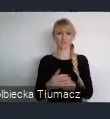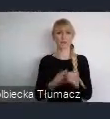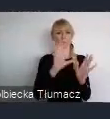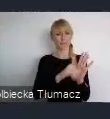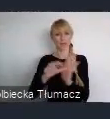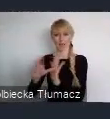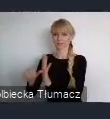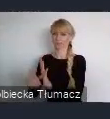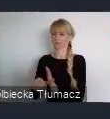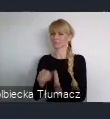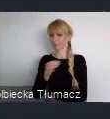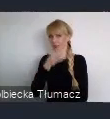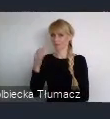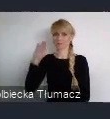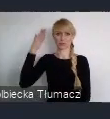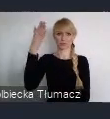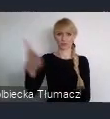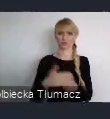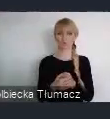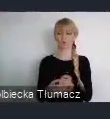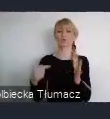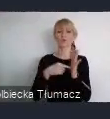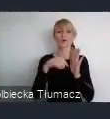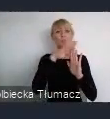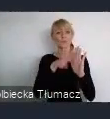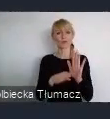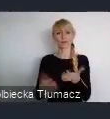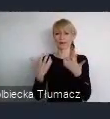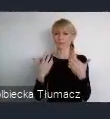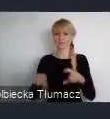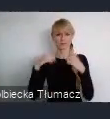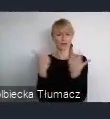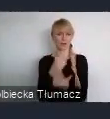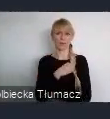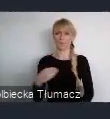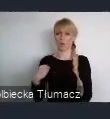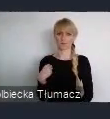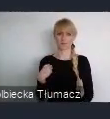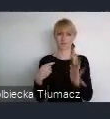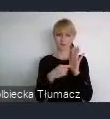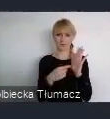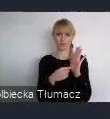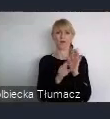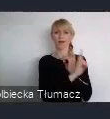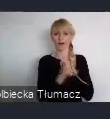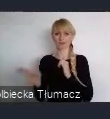docierały do wszystkich zakatków Polski. Żeby każdy z nas był częścią tej dyskusji.